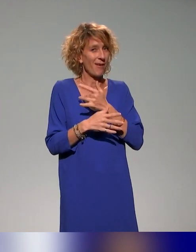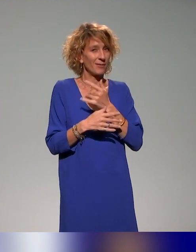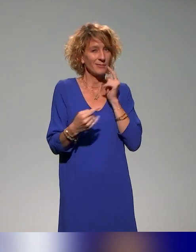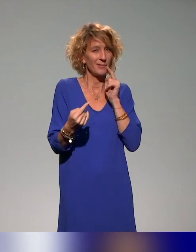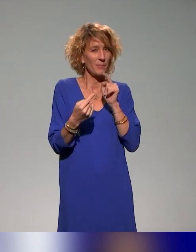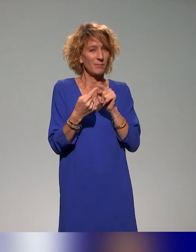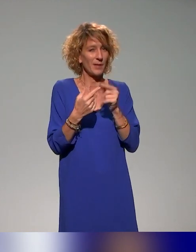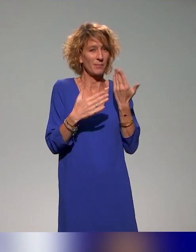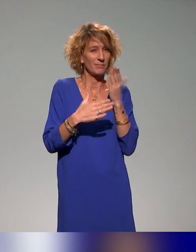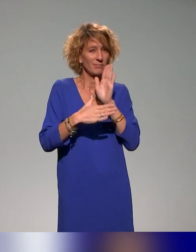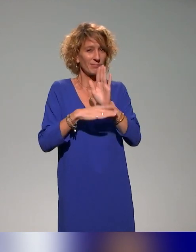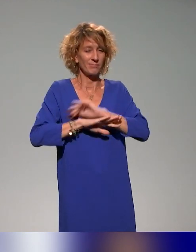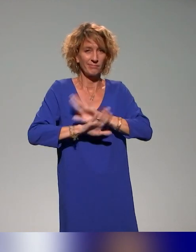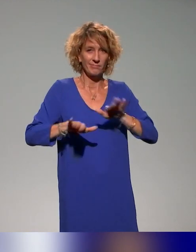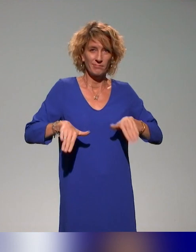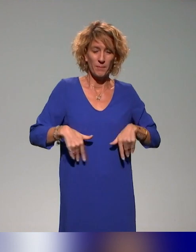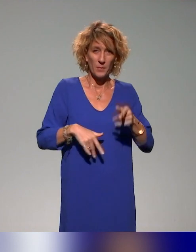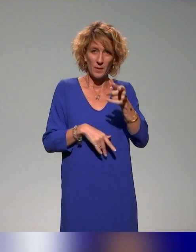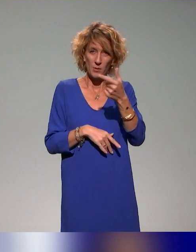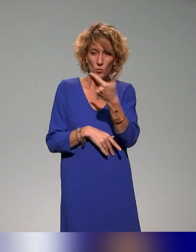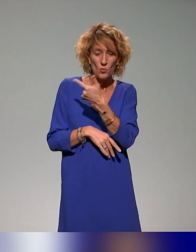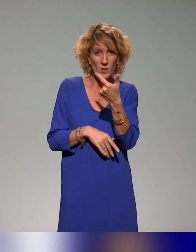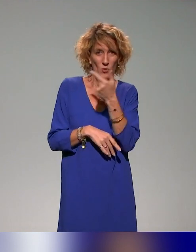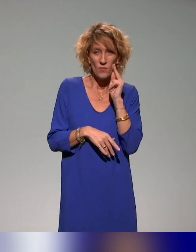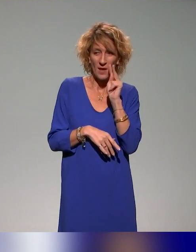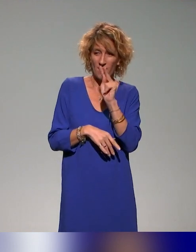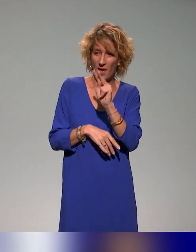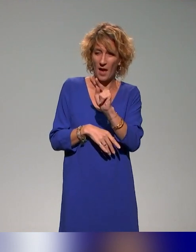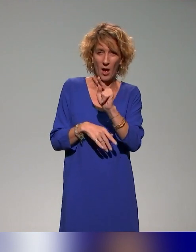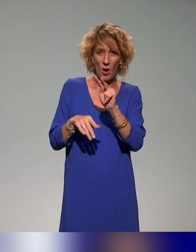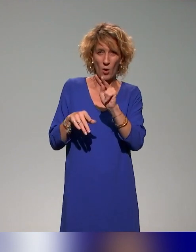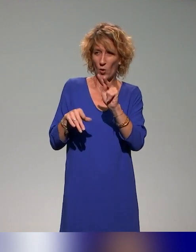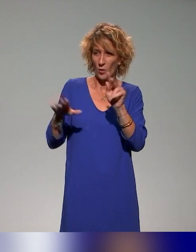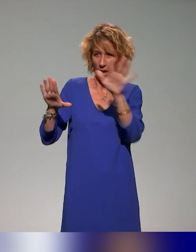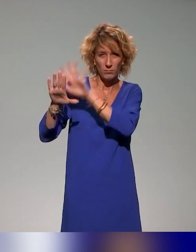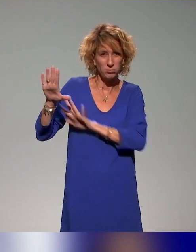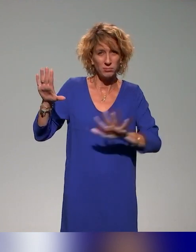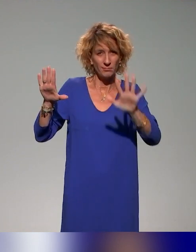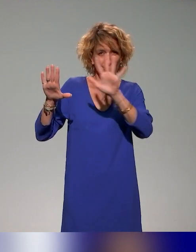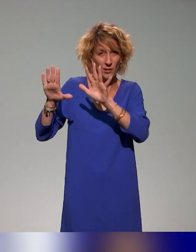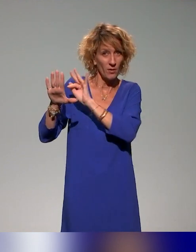regard panoramique sur ce qui se fait aujourd'hui en France dans la pédagogie inclusive.